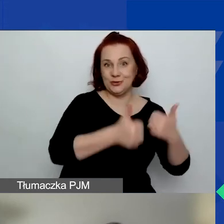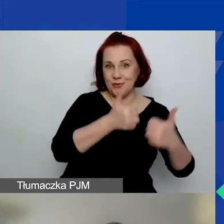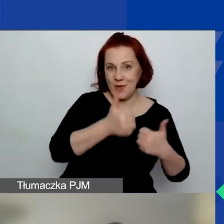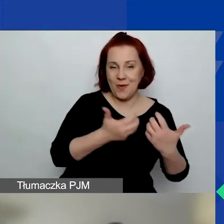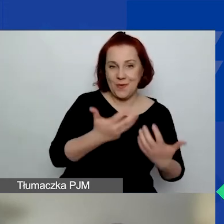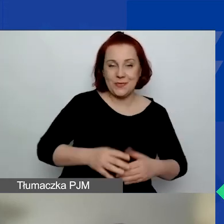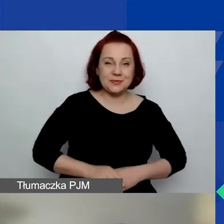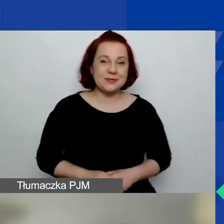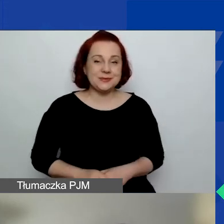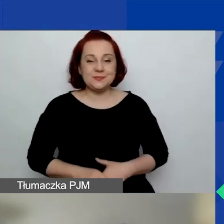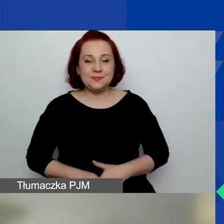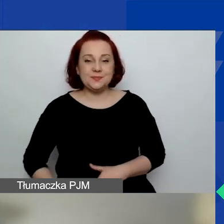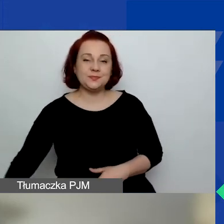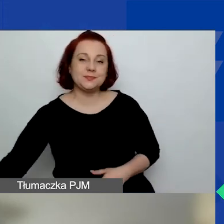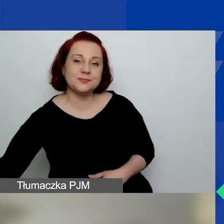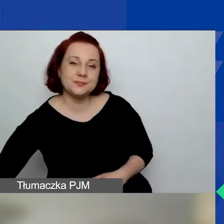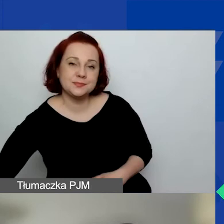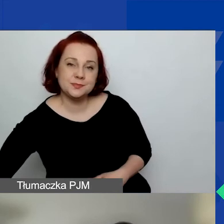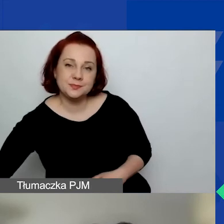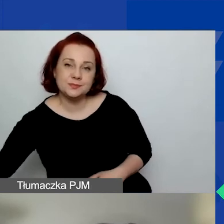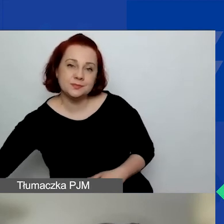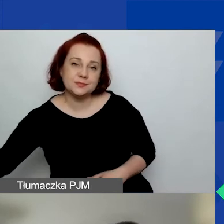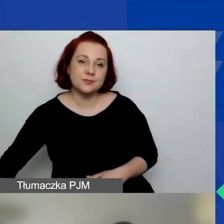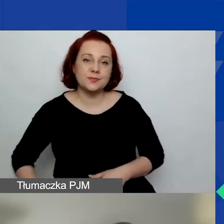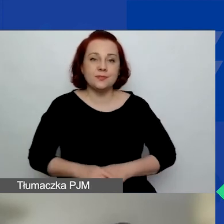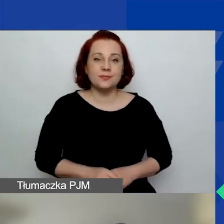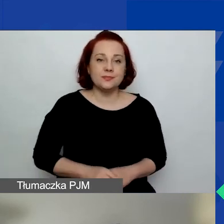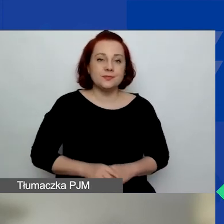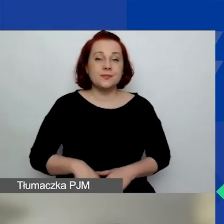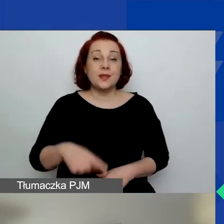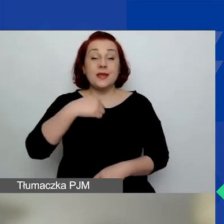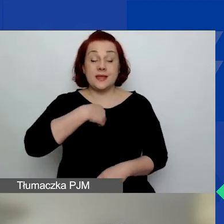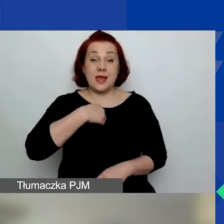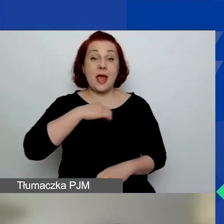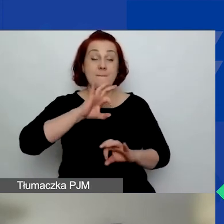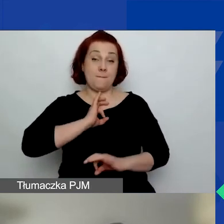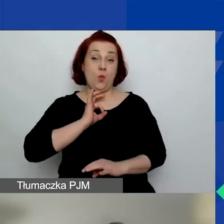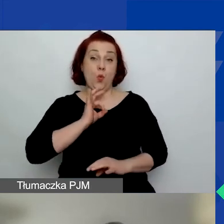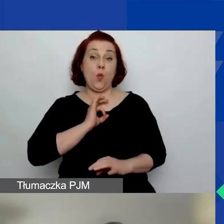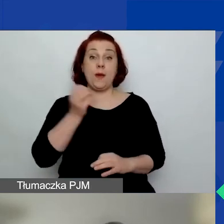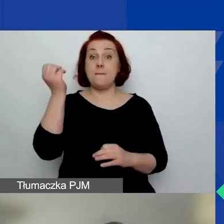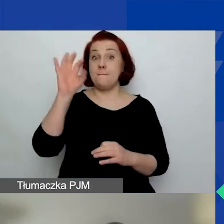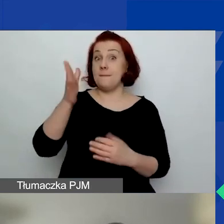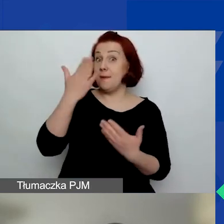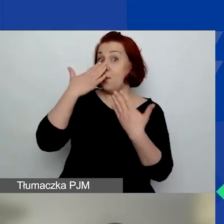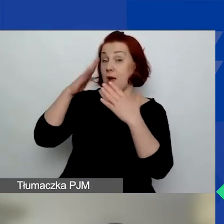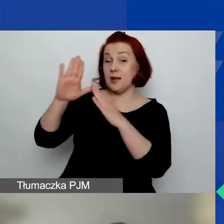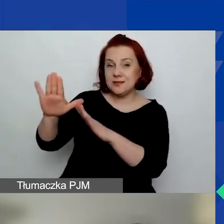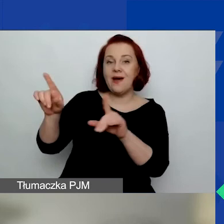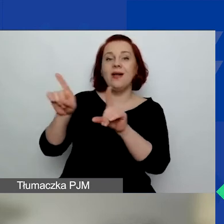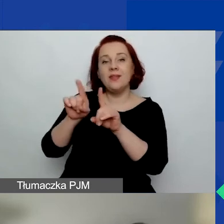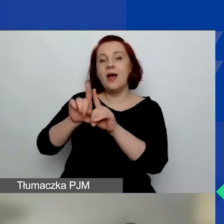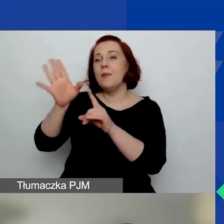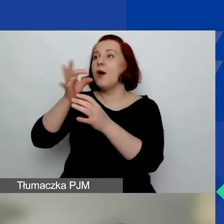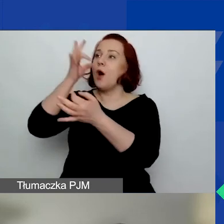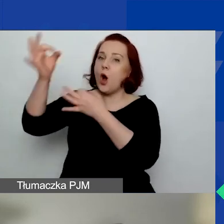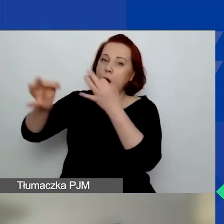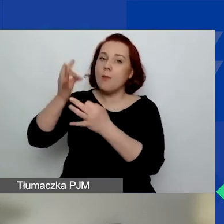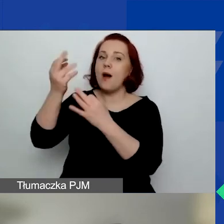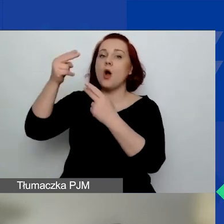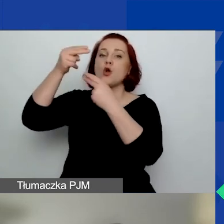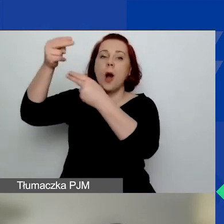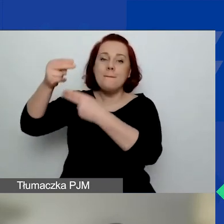Ja, pokazując swoją prezentację, będę komentowała niektóre różnice,